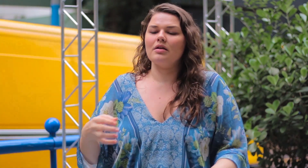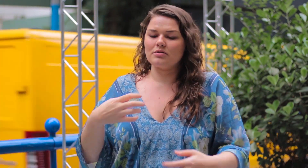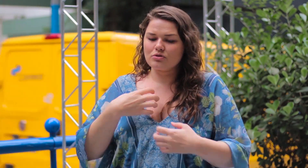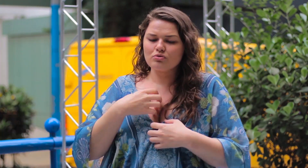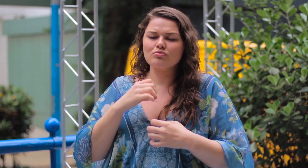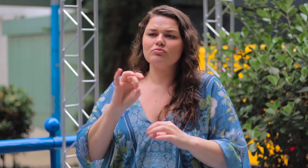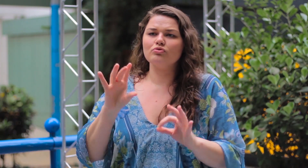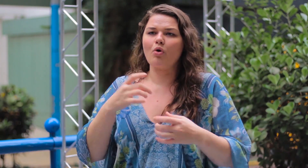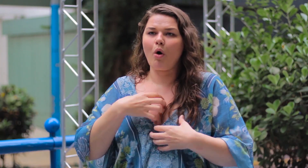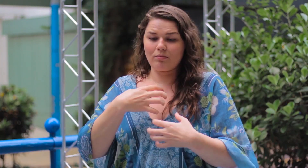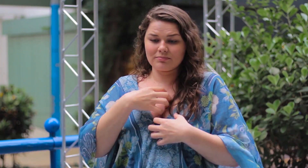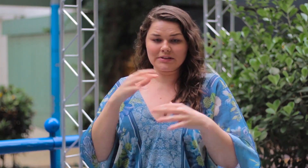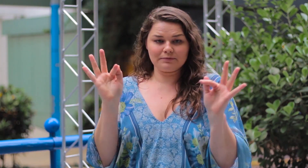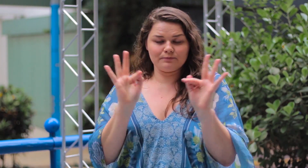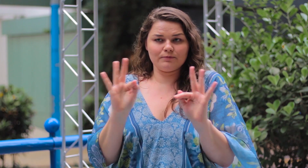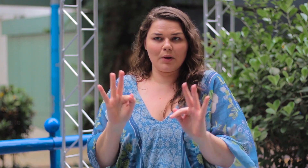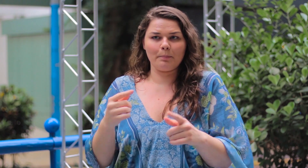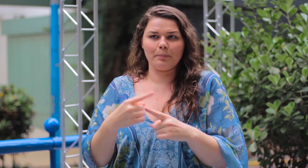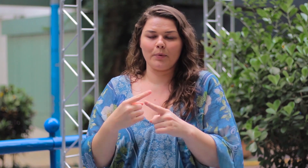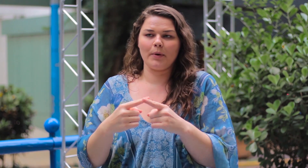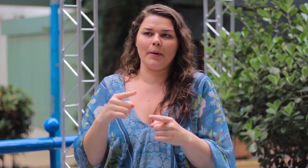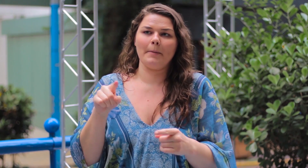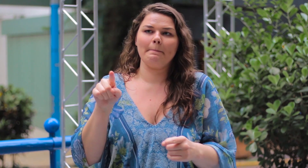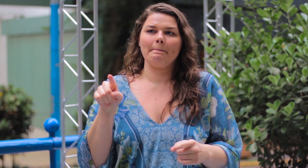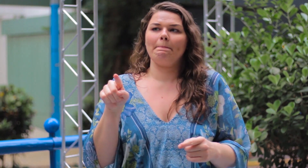se sentir bem, feliz é o que importa.